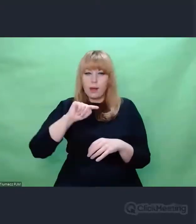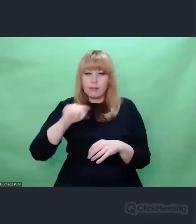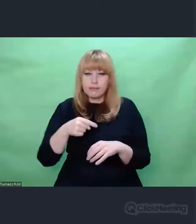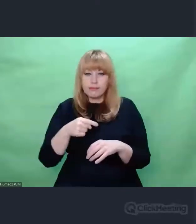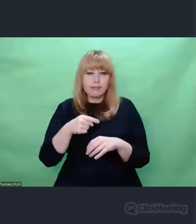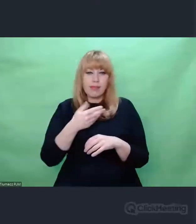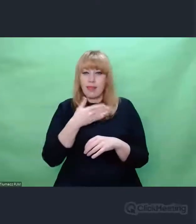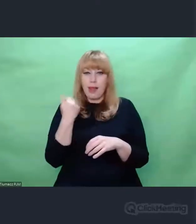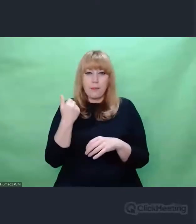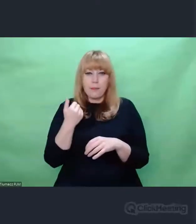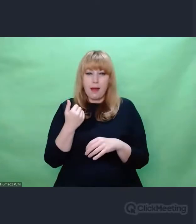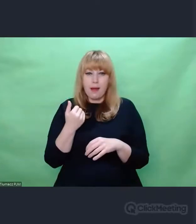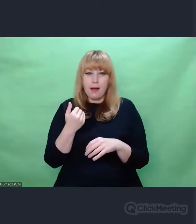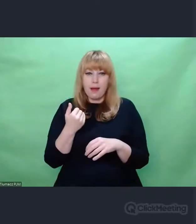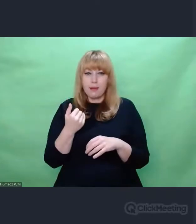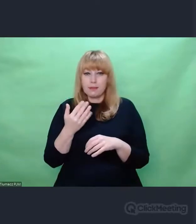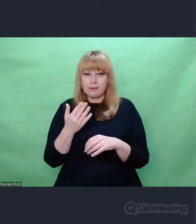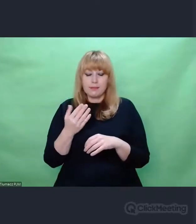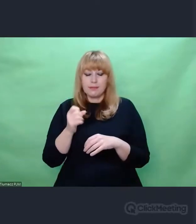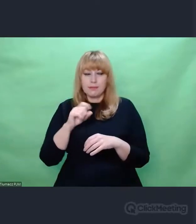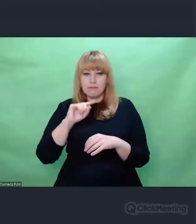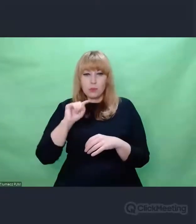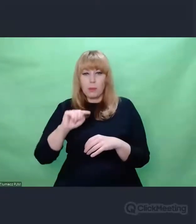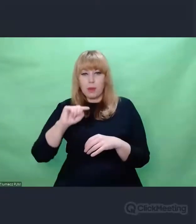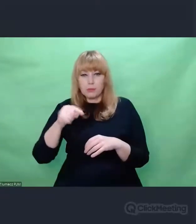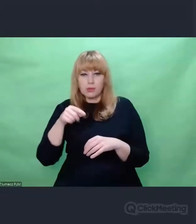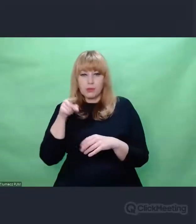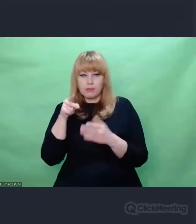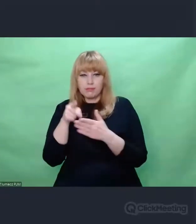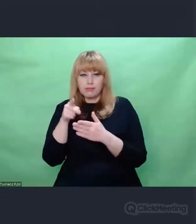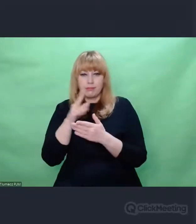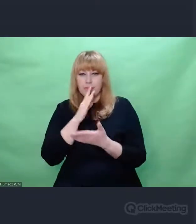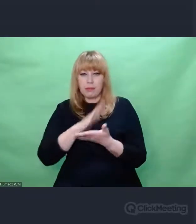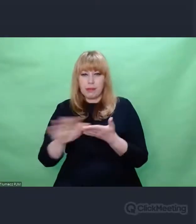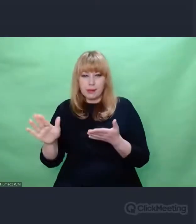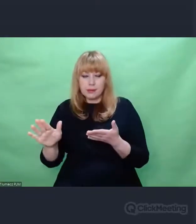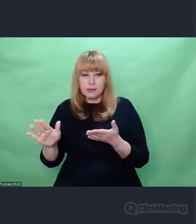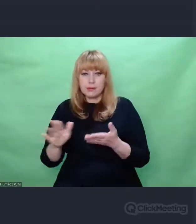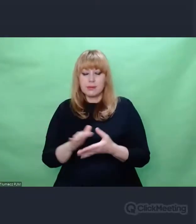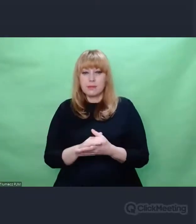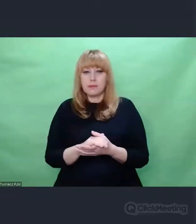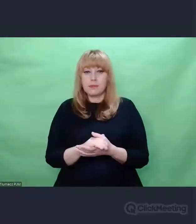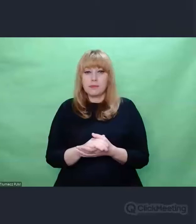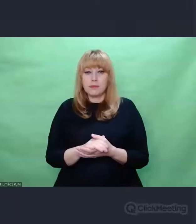czyli ten tekst czytelny, ten tekst jak by odkryty,